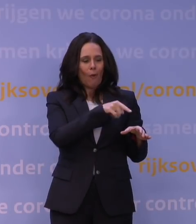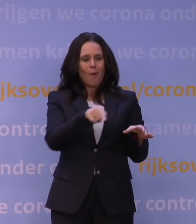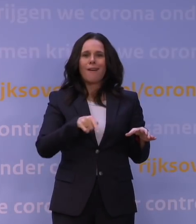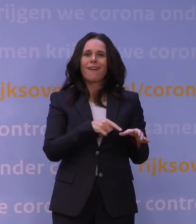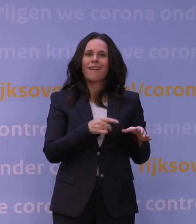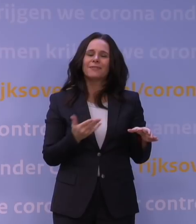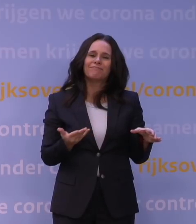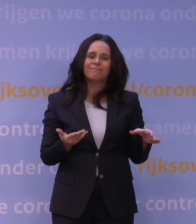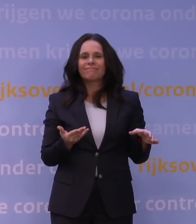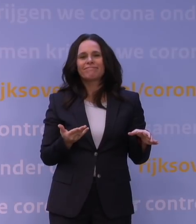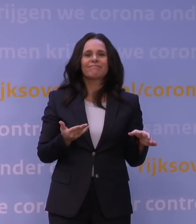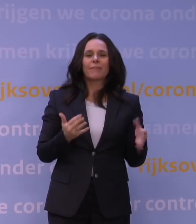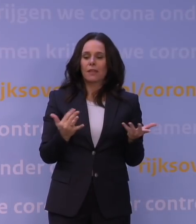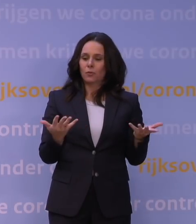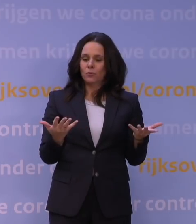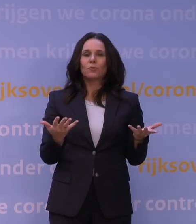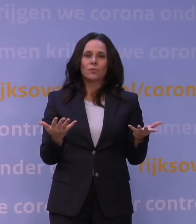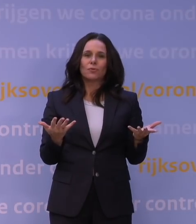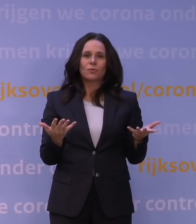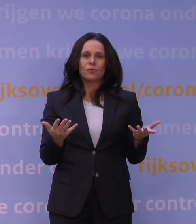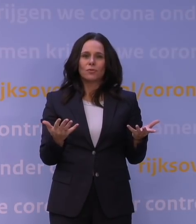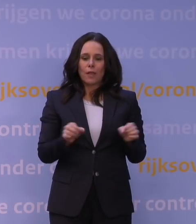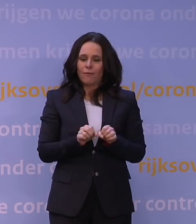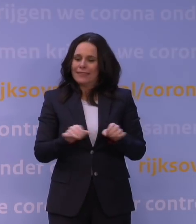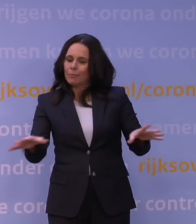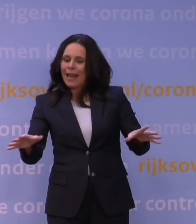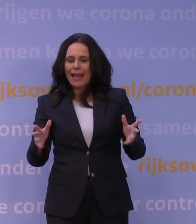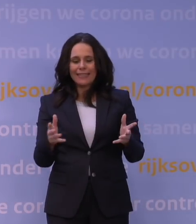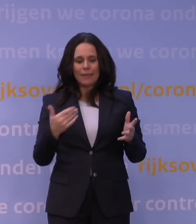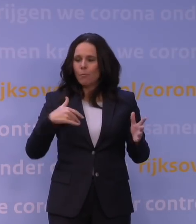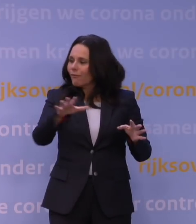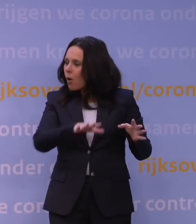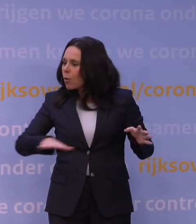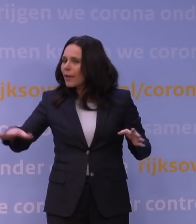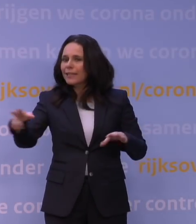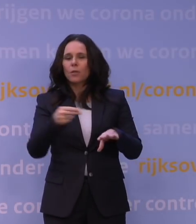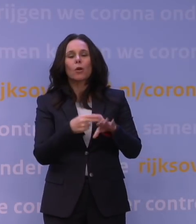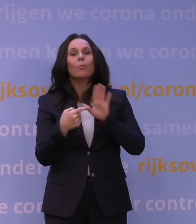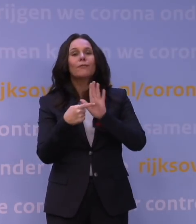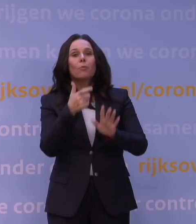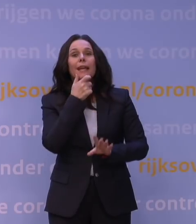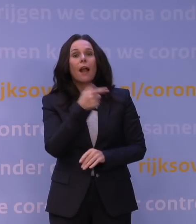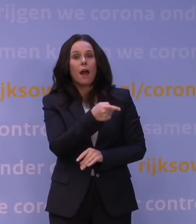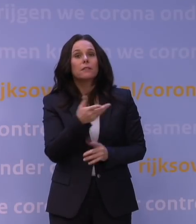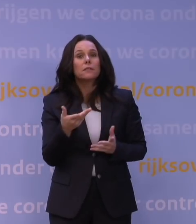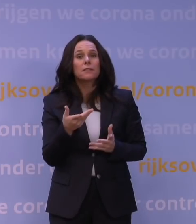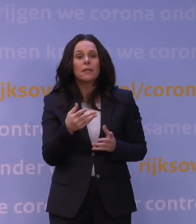Dus voordat je voldoende verspreiding in de bevolking hebt, bijvoorbeeld in Engeland, dat natuurlijk toch op Nederland voorloopt,